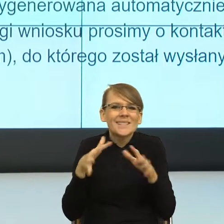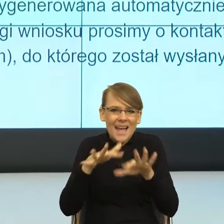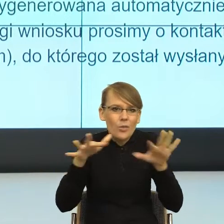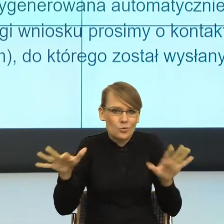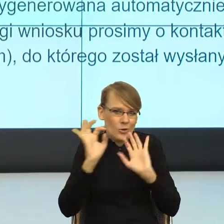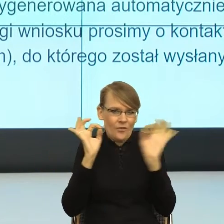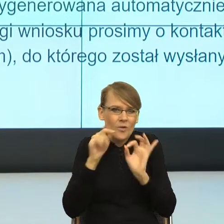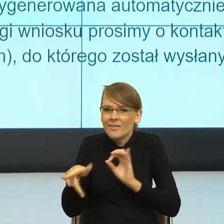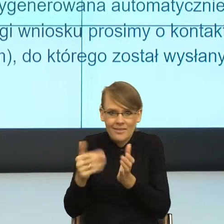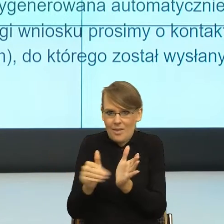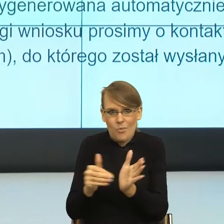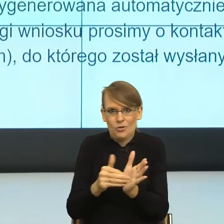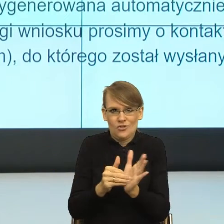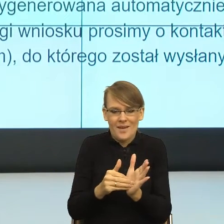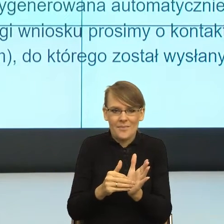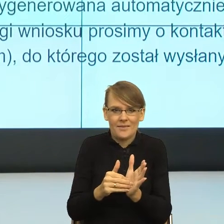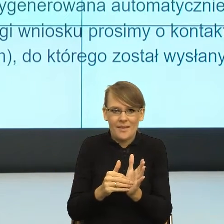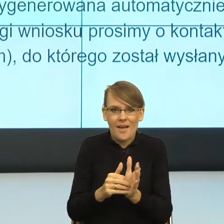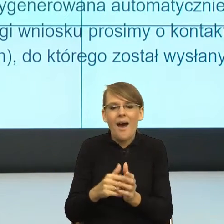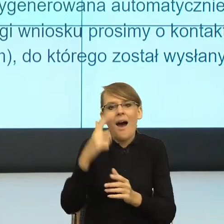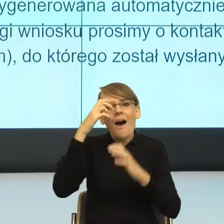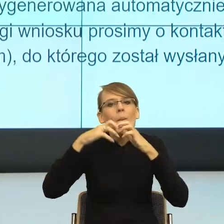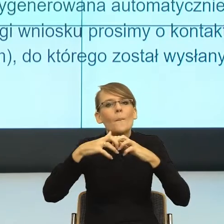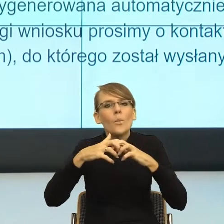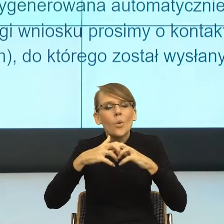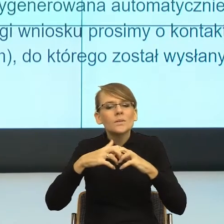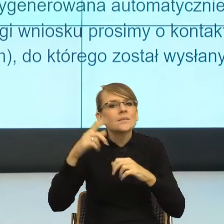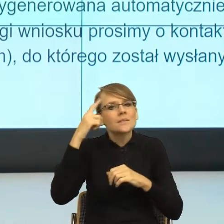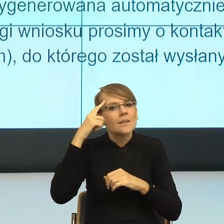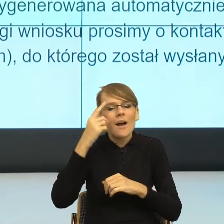Nasz mózg działa w ten sposób, że za czytelne, za łatwe,